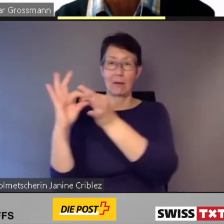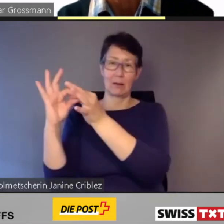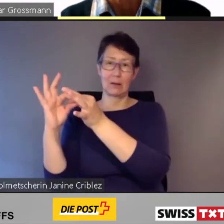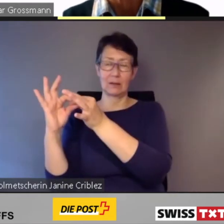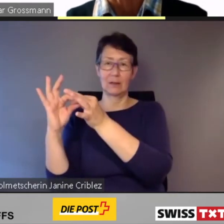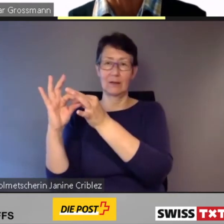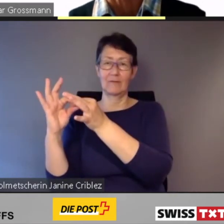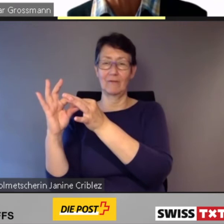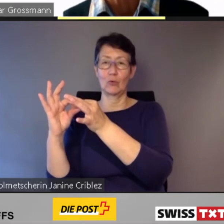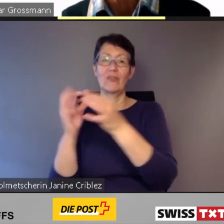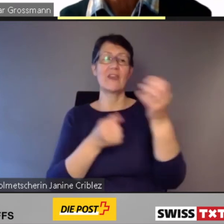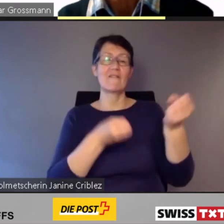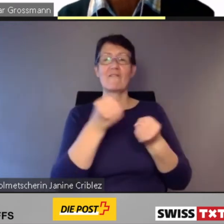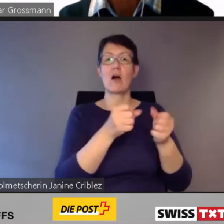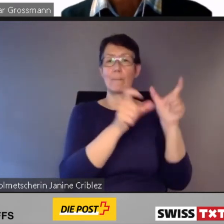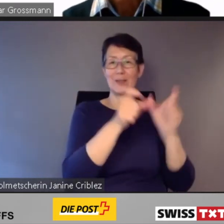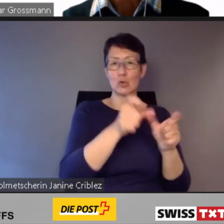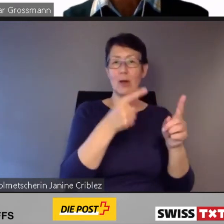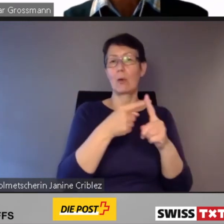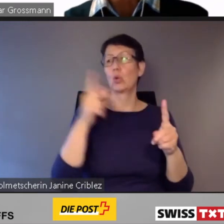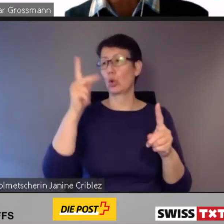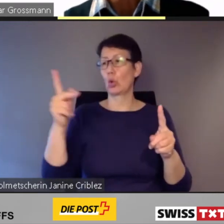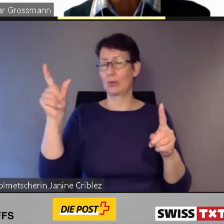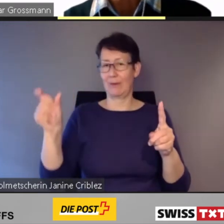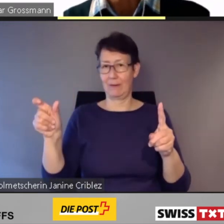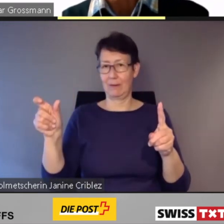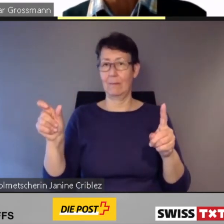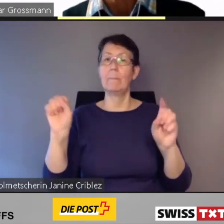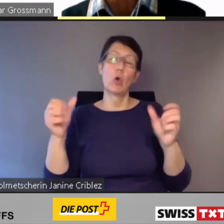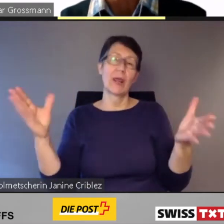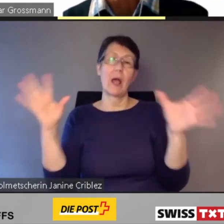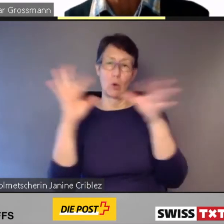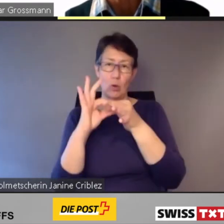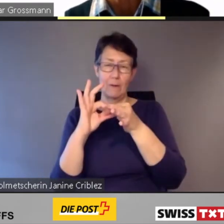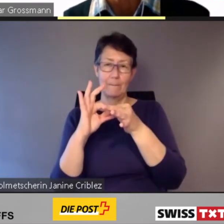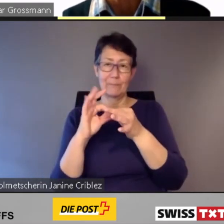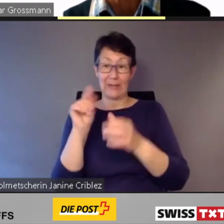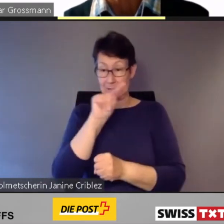Auch in Zürich wurden diesbezüglich Erfahrungen gemacht.